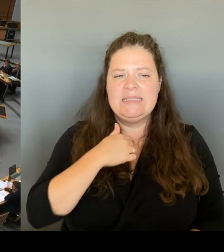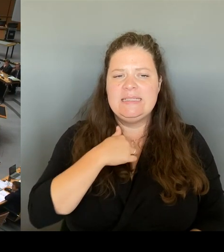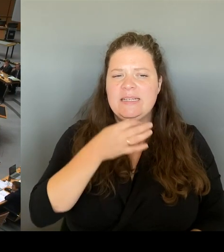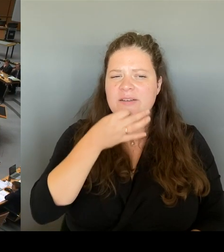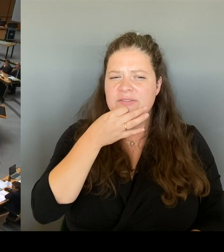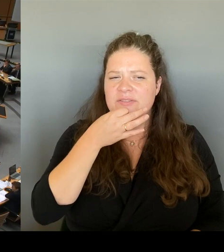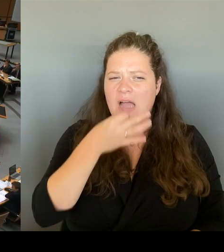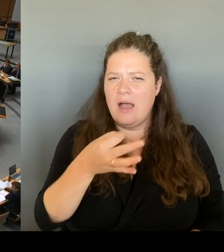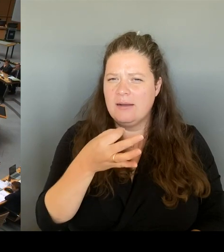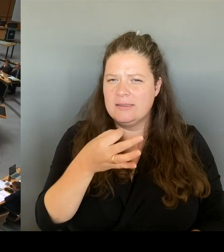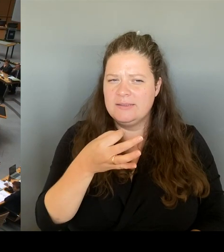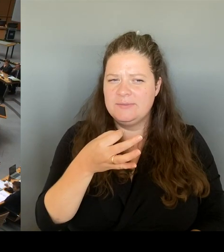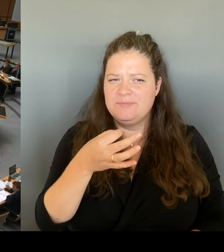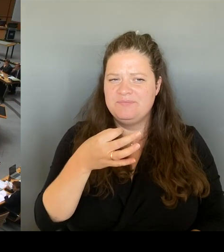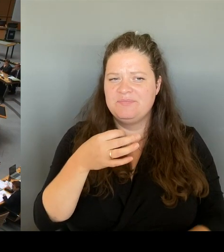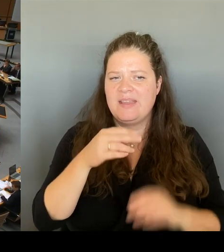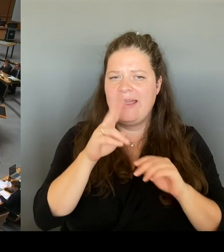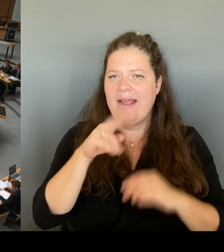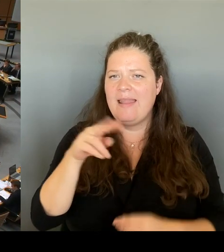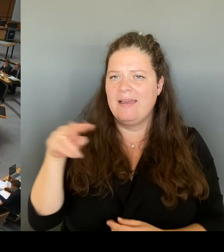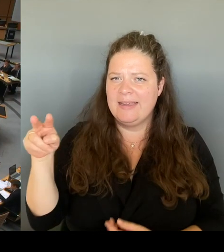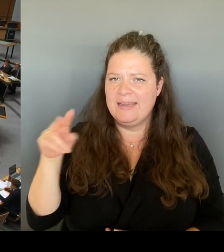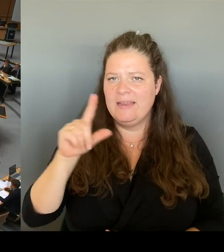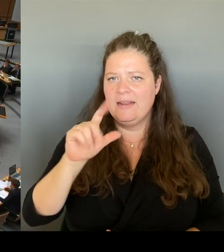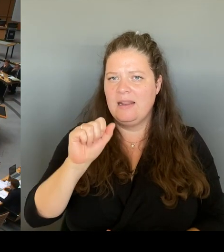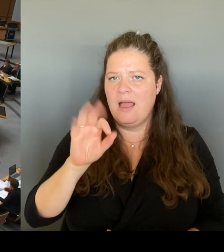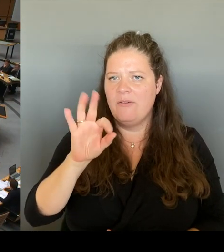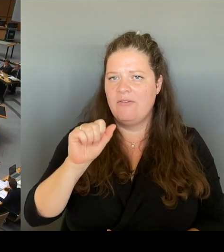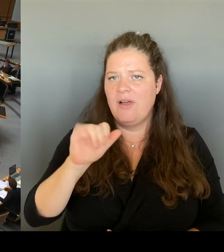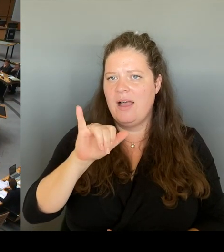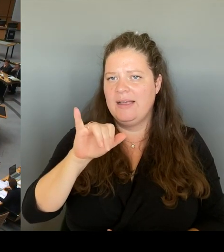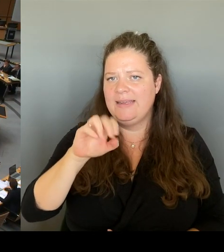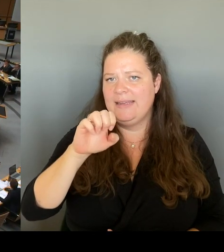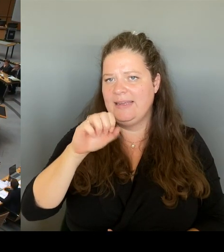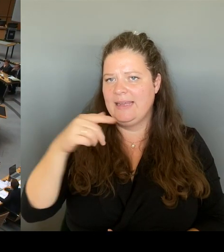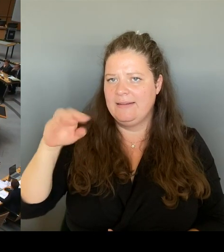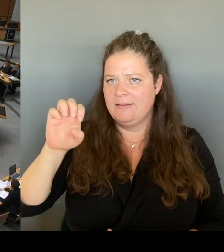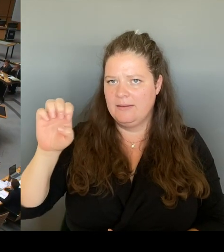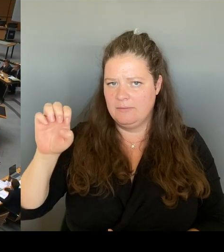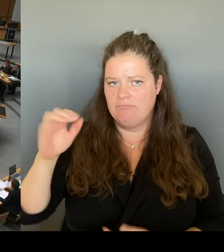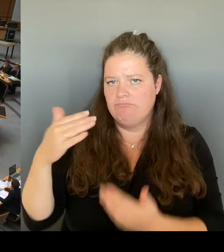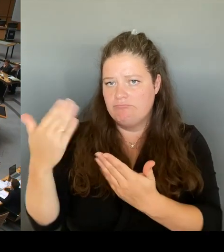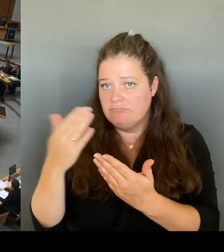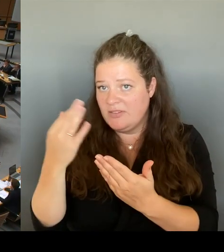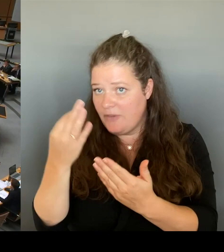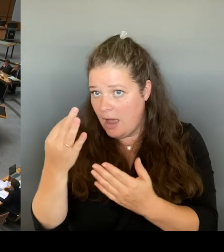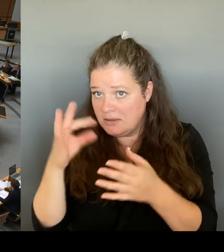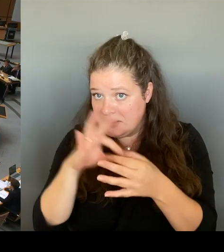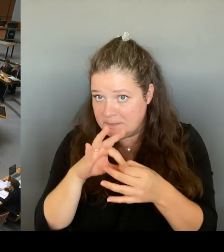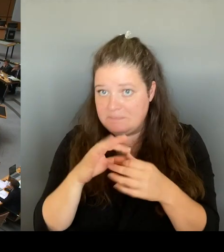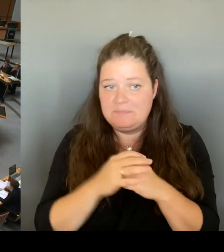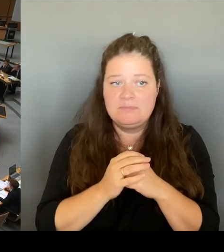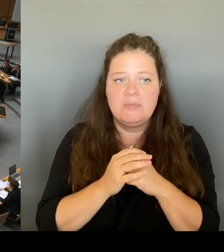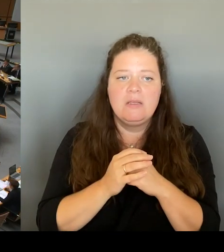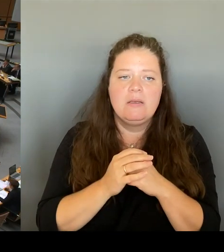Und zwar ist die Frage, das ist ja jetzt eine Idee, die der Kultursenator veröffentlicht hat, welche Haushalts